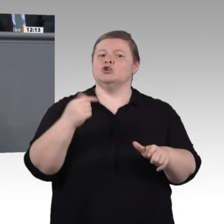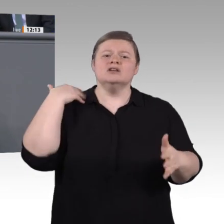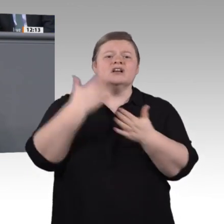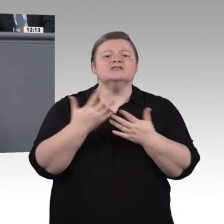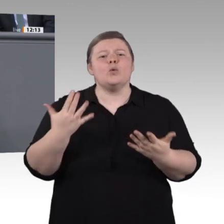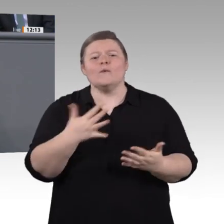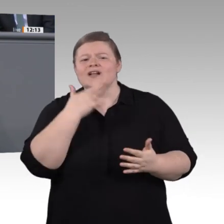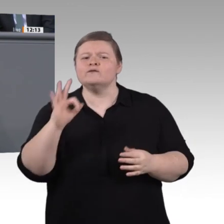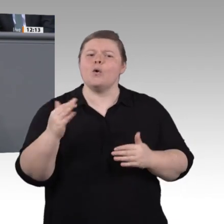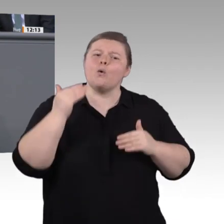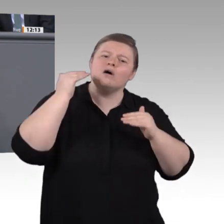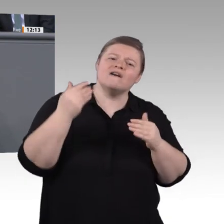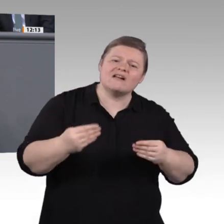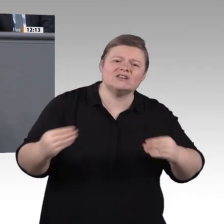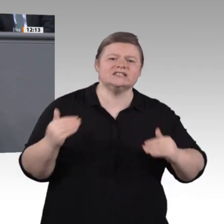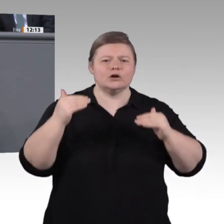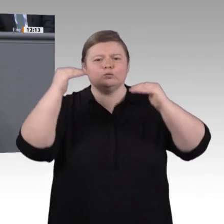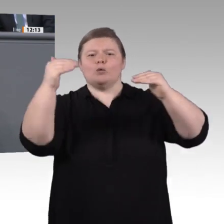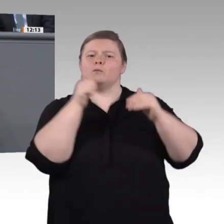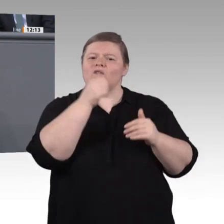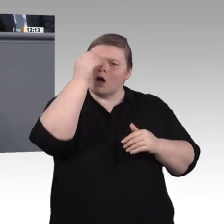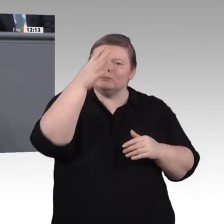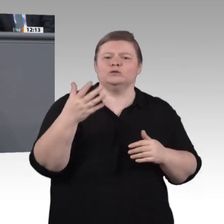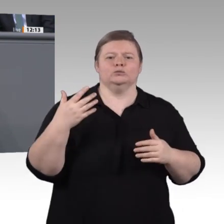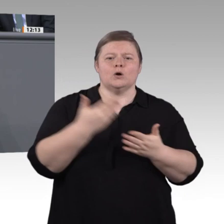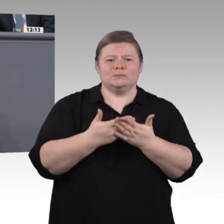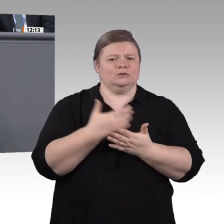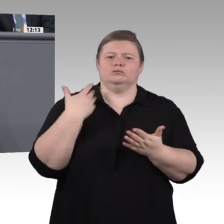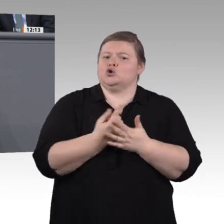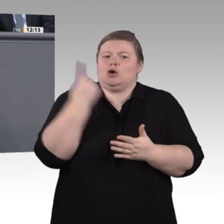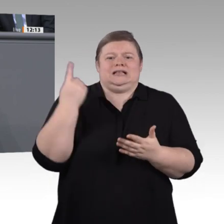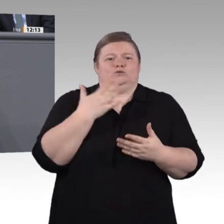20-Prozent-Marke gesunken. Diese Rückgänge sind vor allem auf Verluste im kleinstbetrieblichen